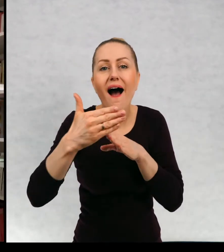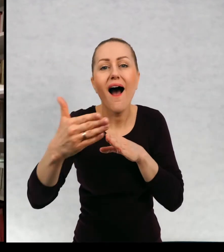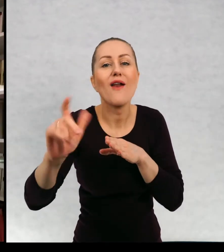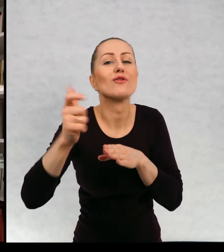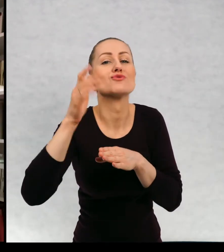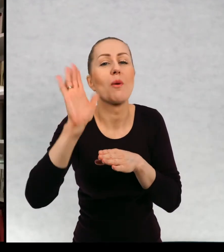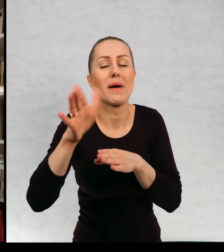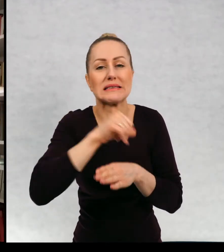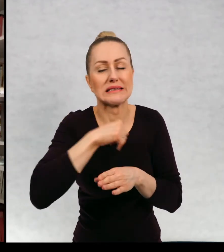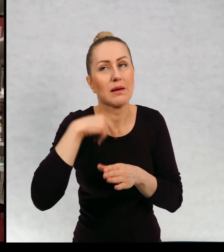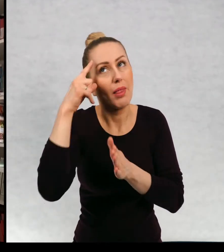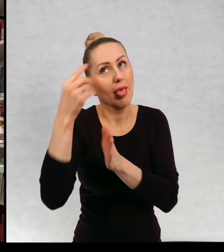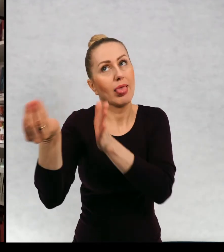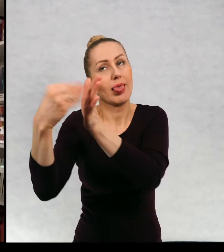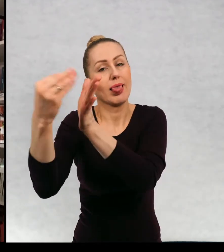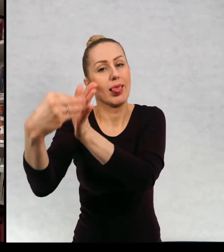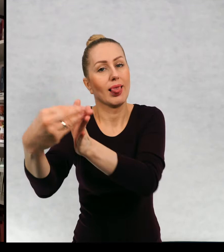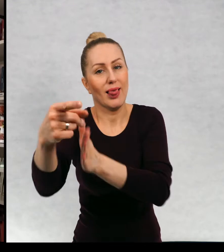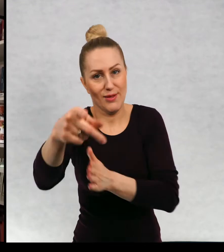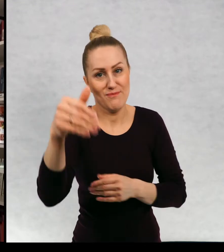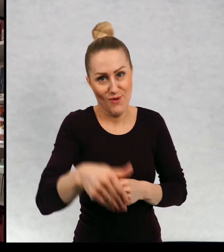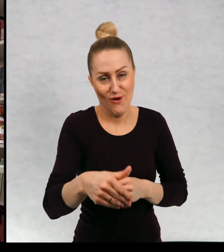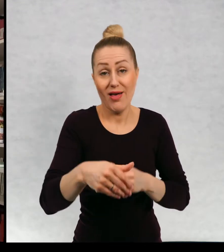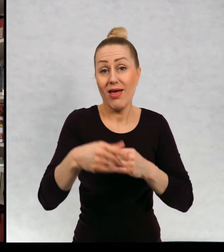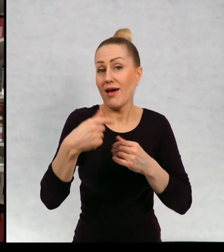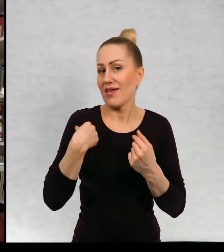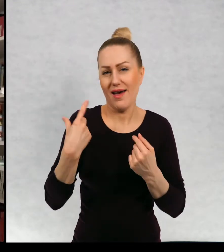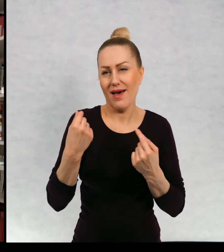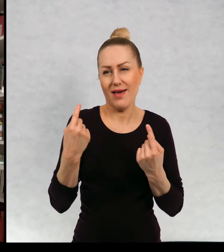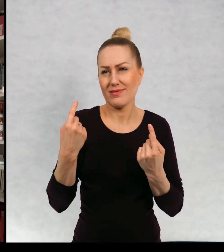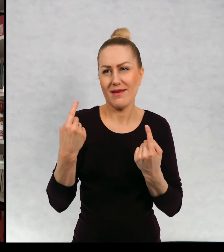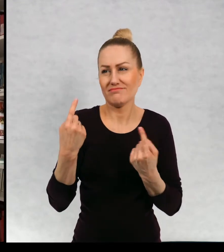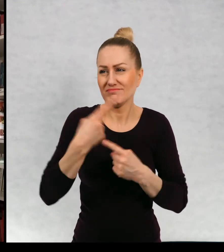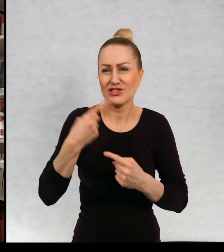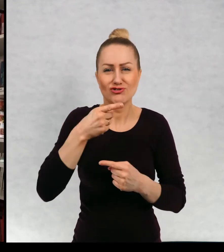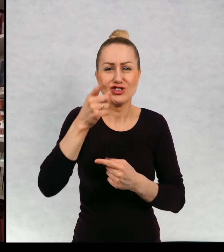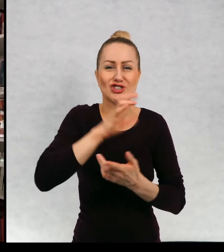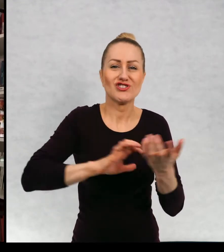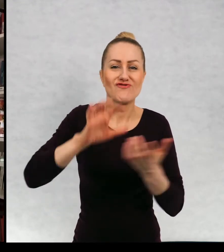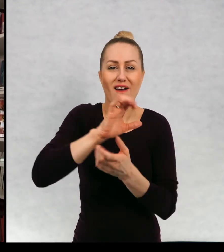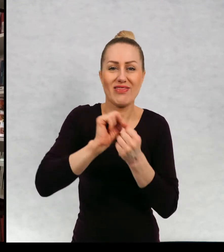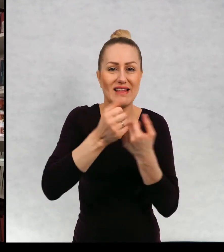bohaterów, ponieważ uważam, że nie istnieją zamknięte światy